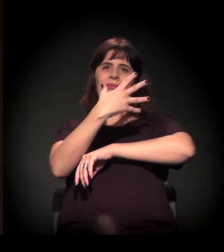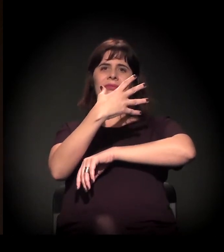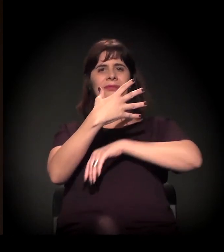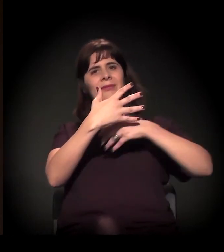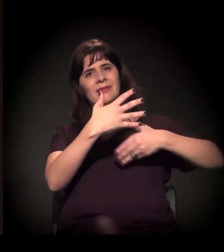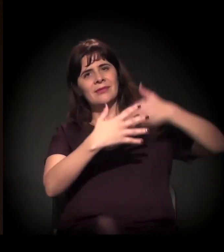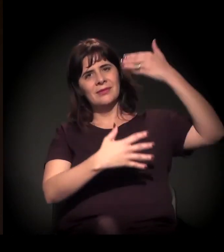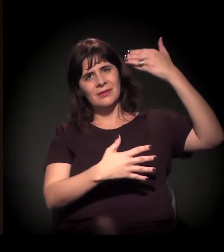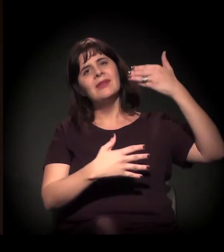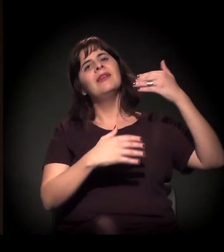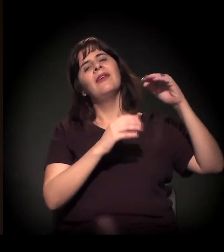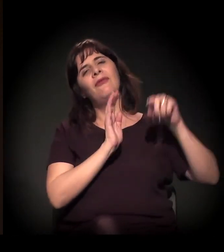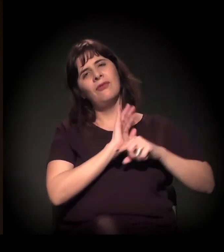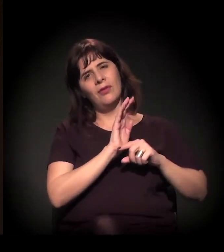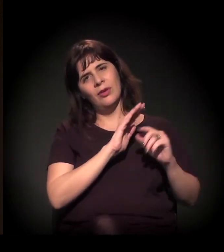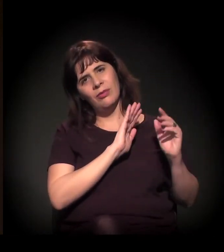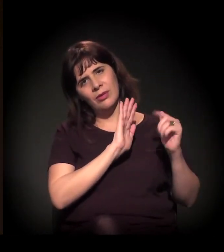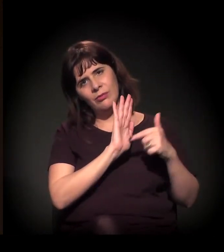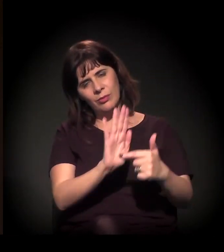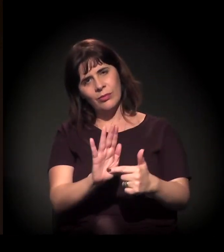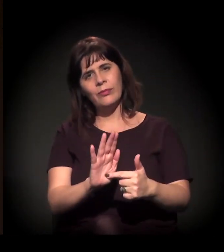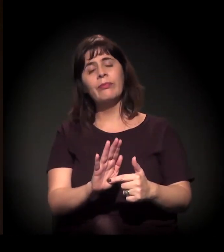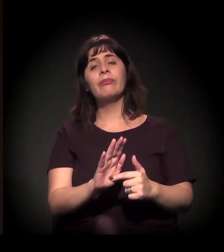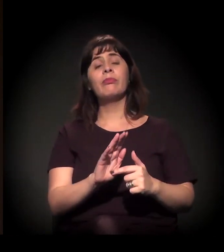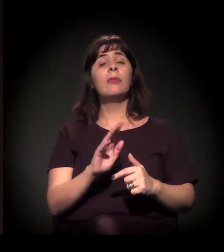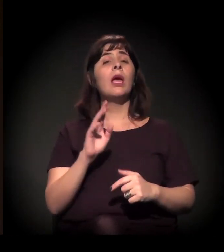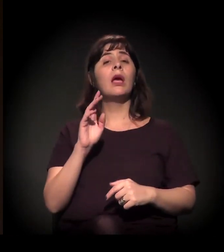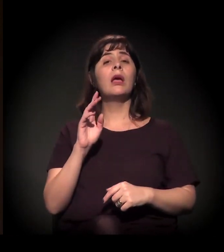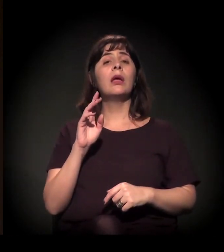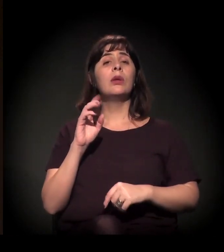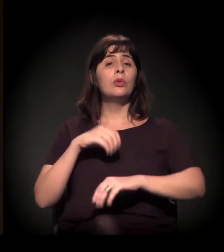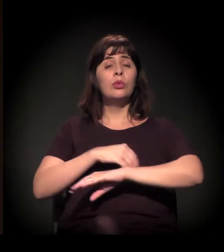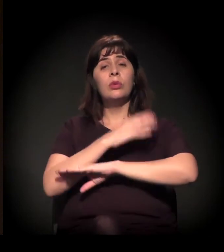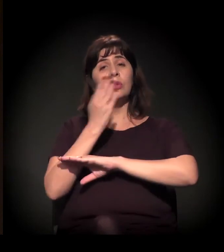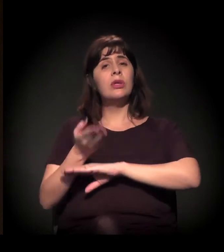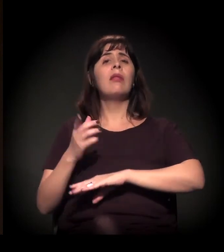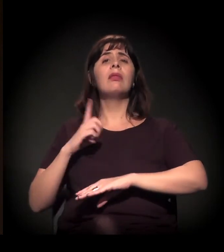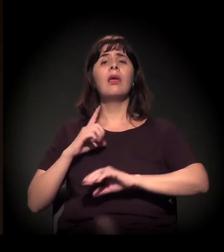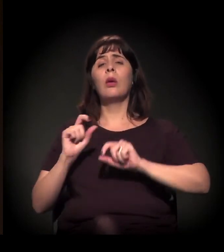E, ao longo do dia, nós temos uma assessoria jurídica, uma assistência de saúde,